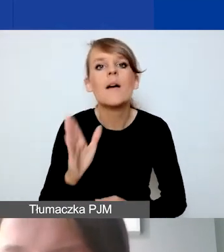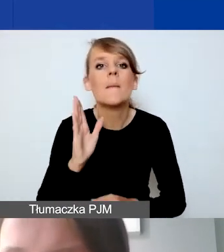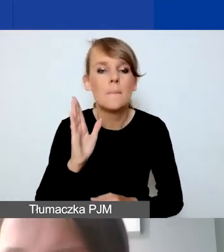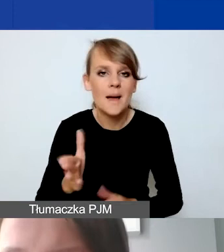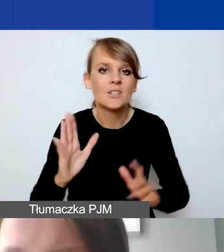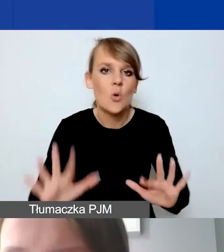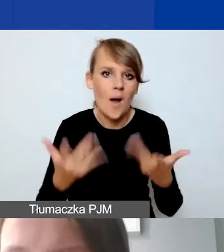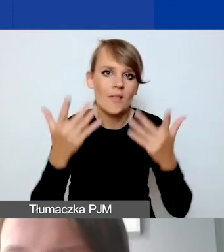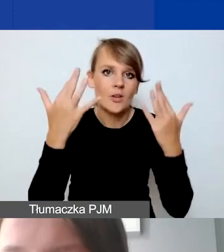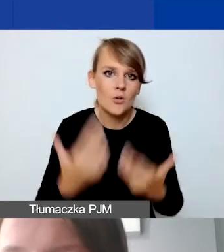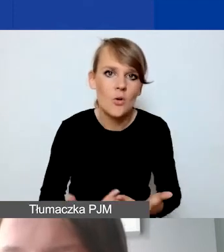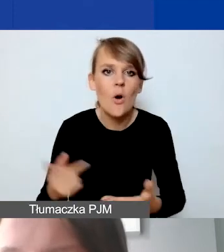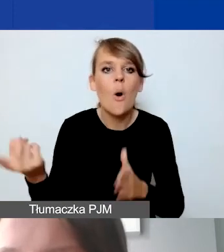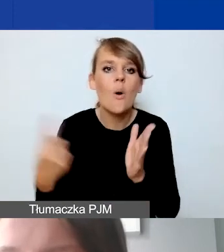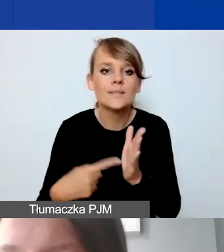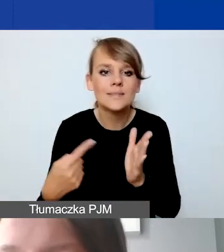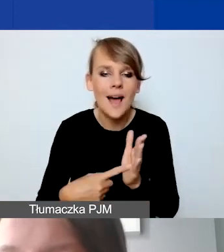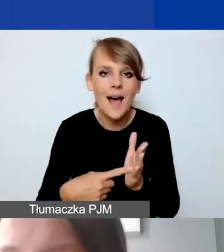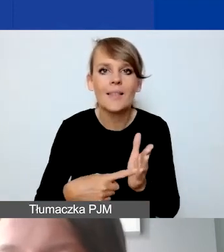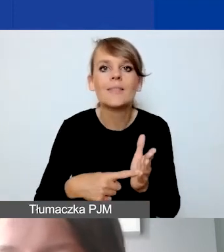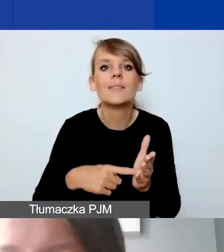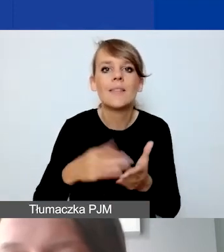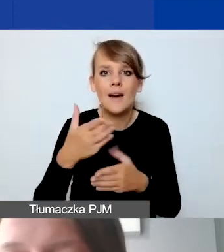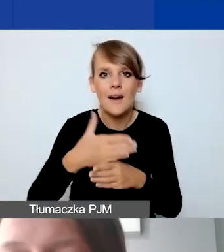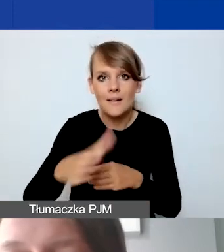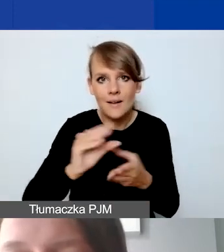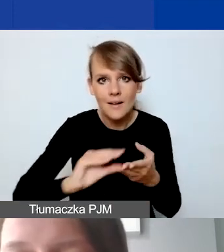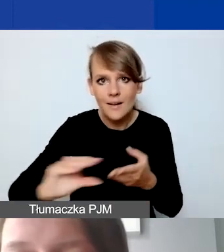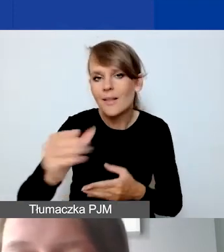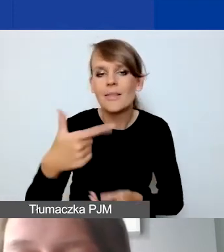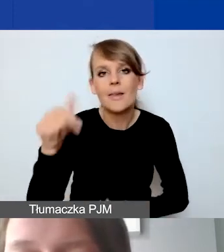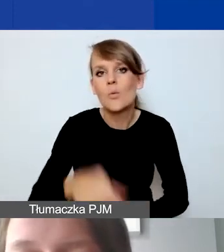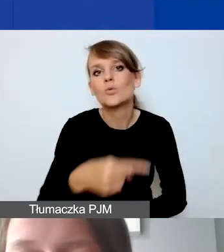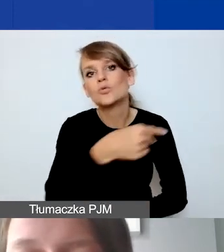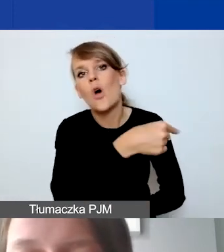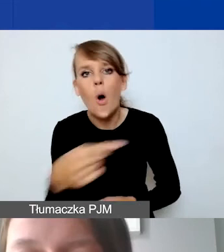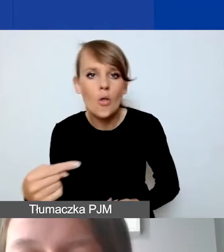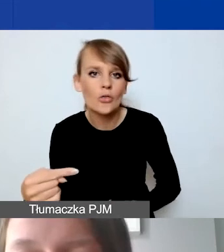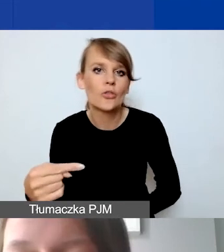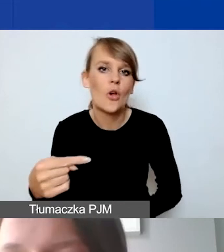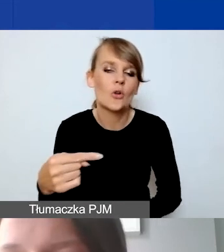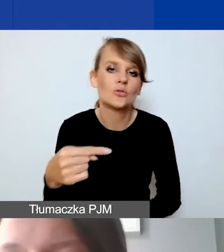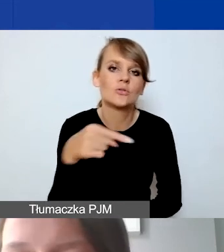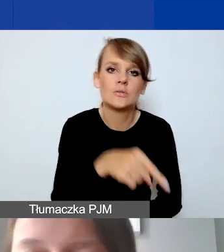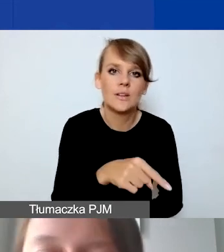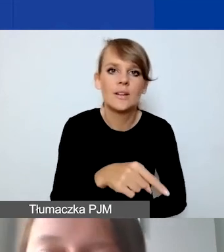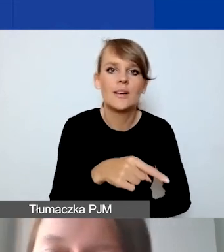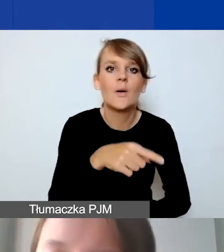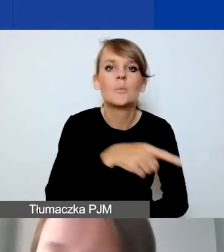Ta ostatnia transza wtedy nie będzie musiała odejmować ewentualnych przychodów finansowych,